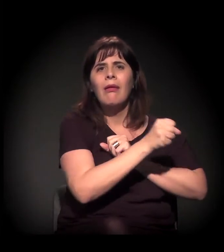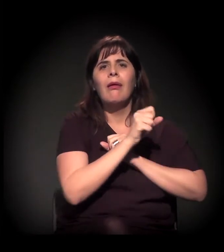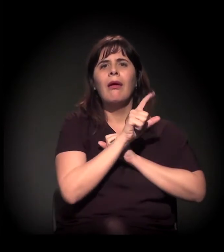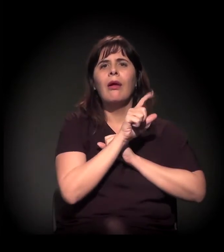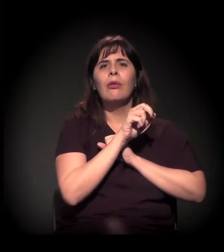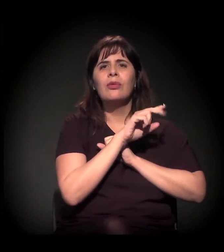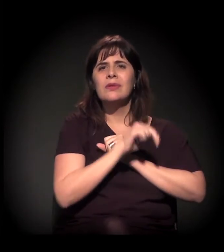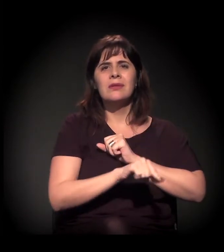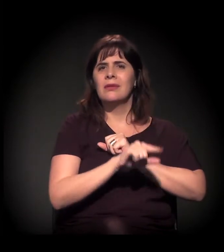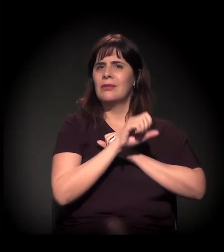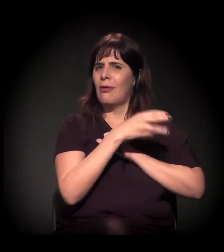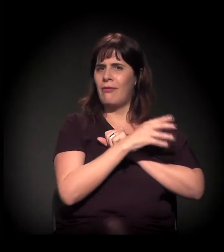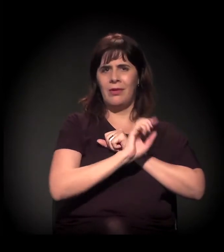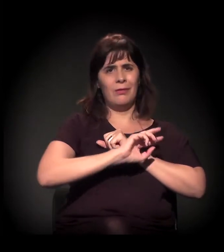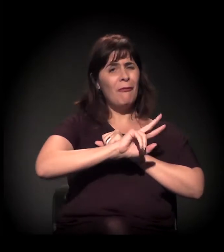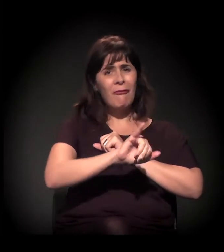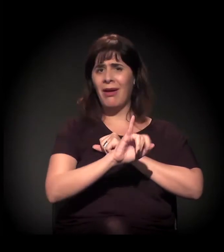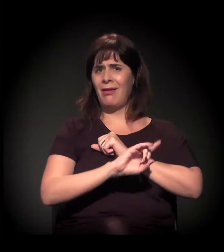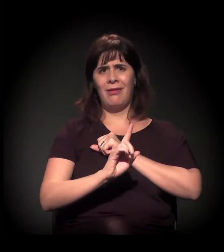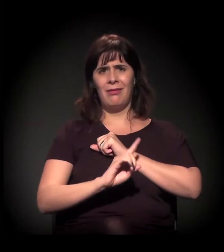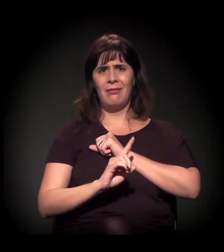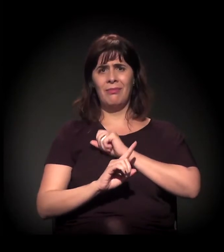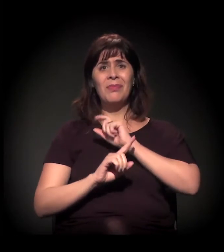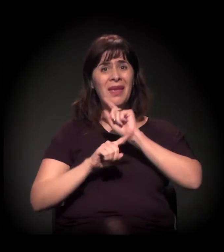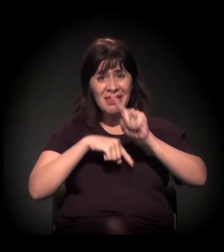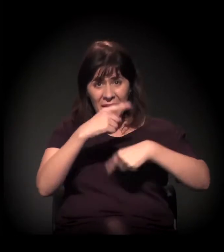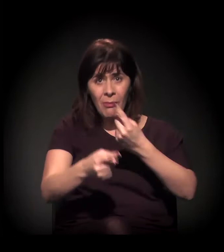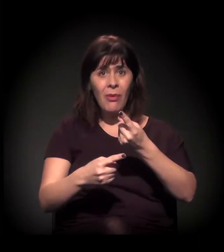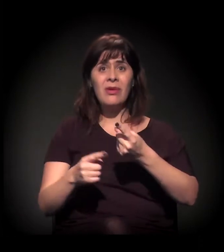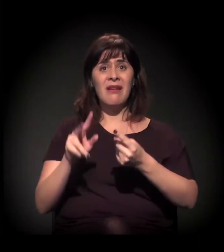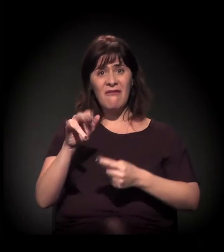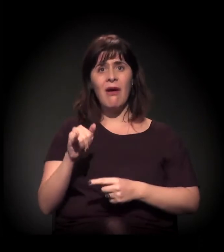quando o comércio for muito caro e tudo, eles vão sair também.